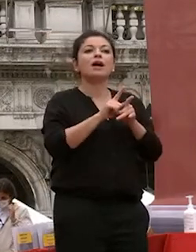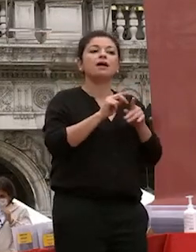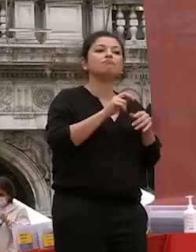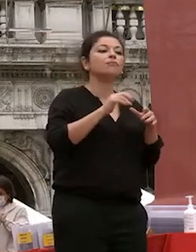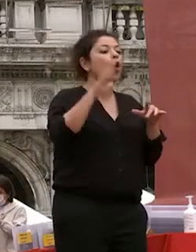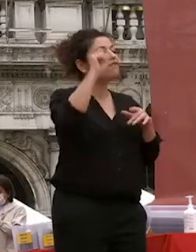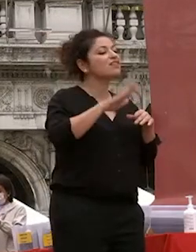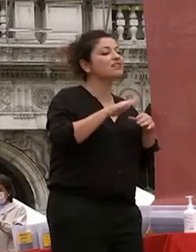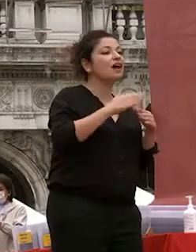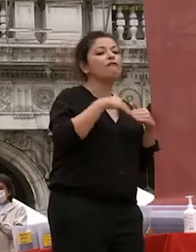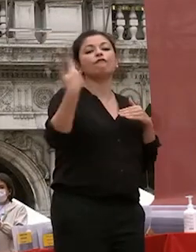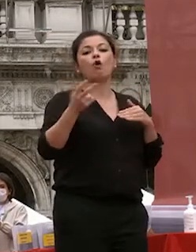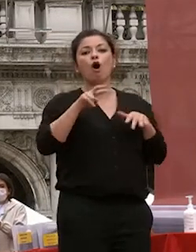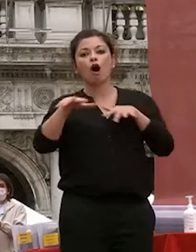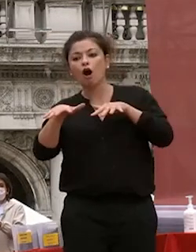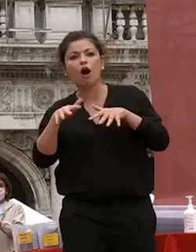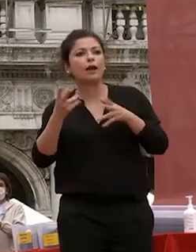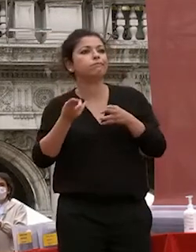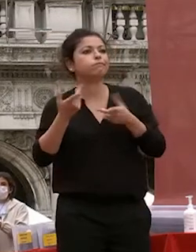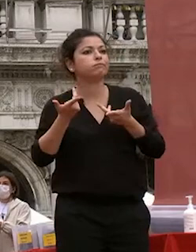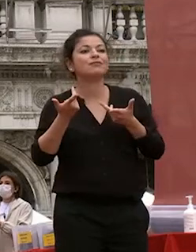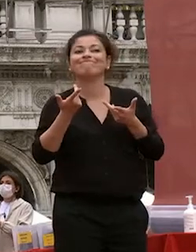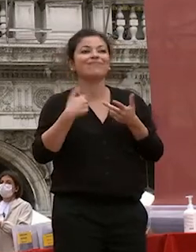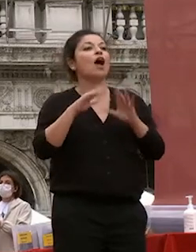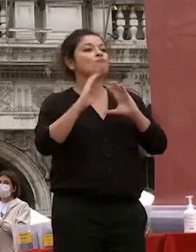quel mondo ha bisogno di competenze ma ha bisogno di persone che sviluppano